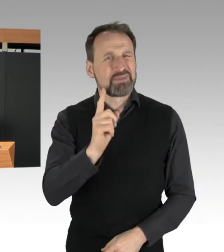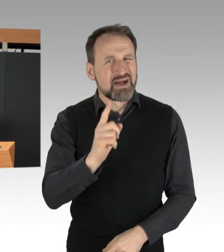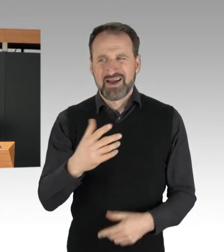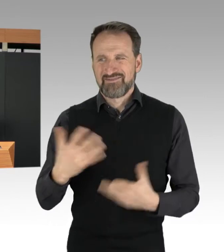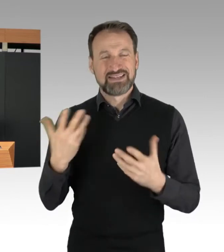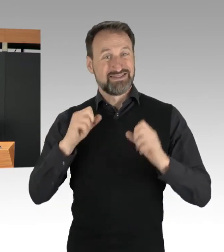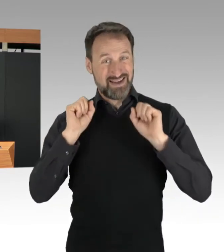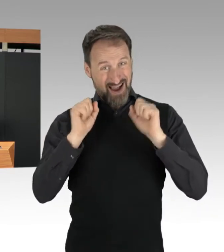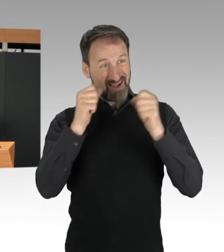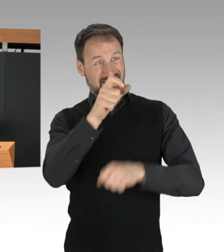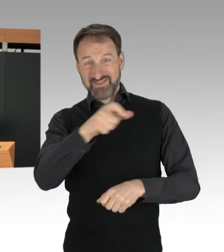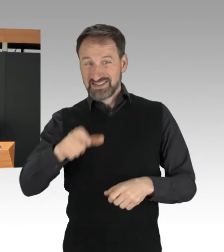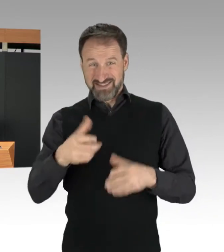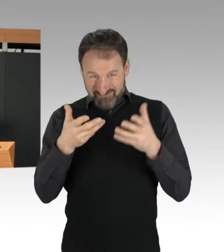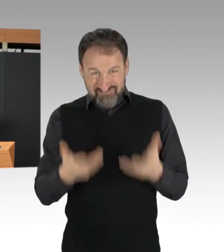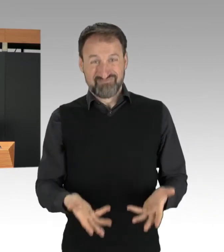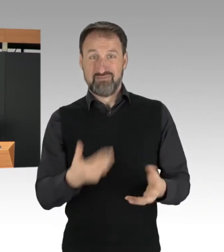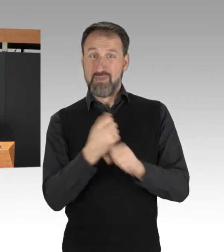allerdings ihrem eigenen Anliegen,